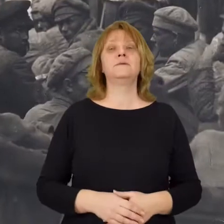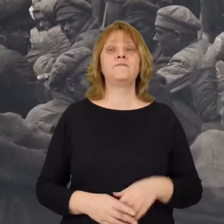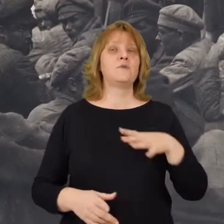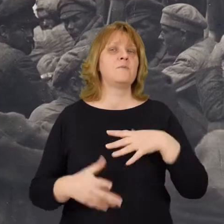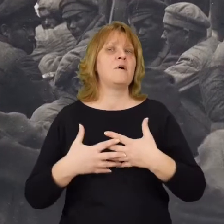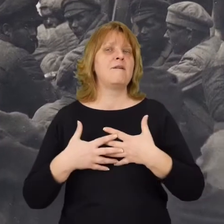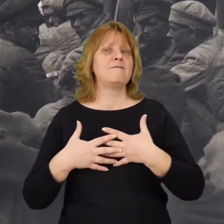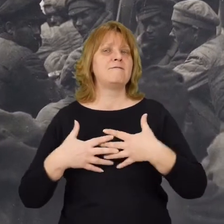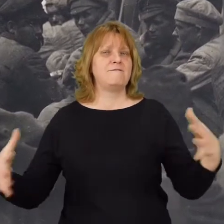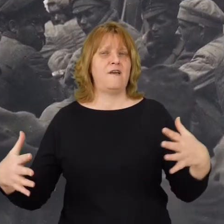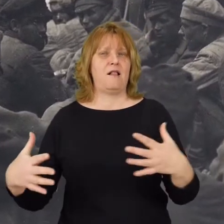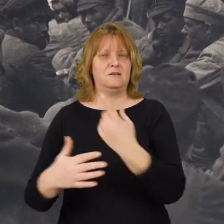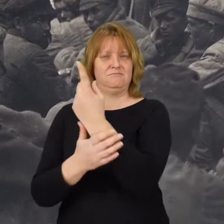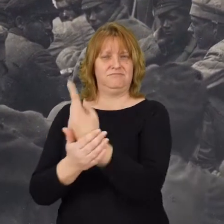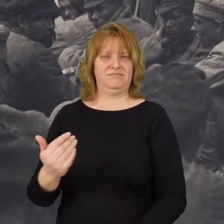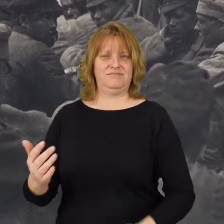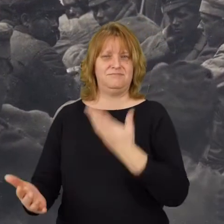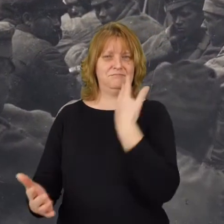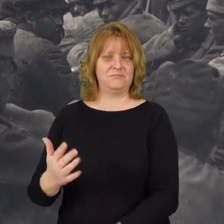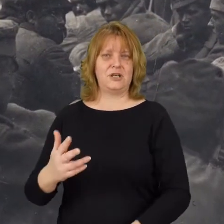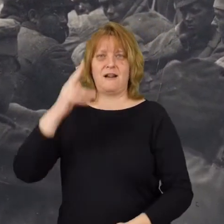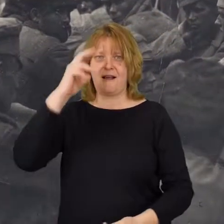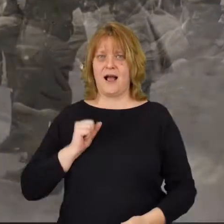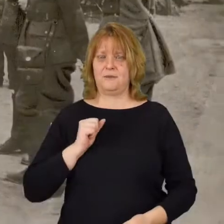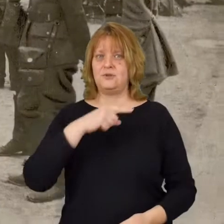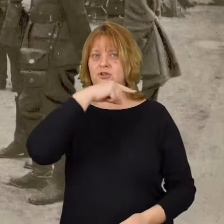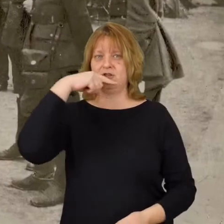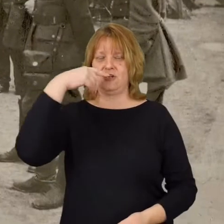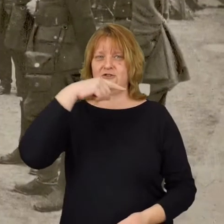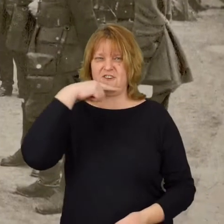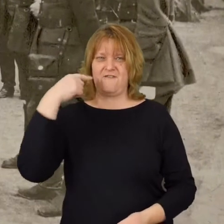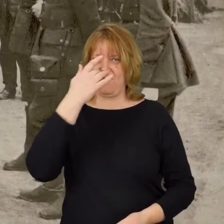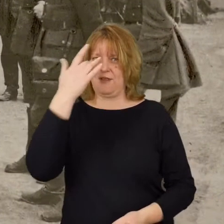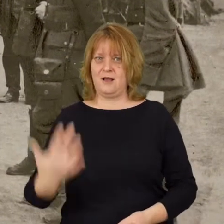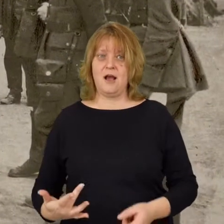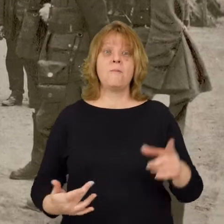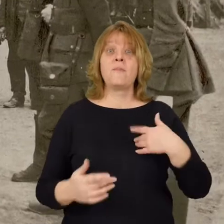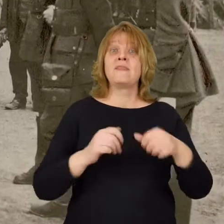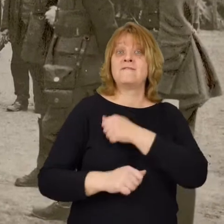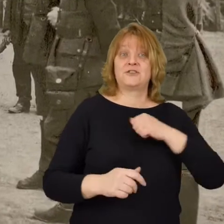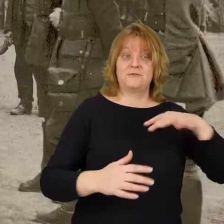To była wielka klęska armii czerwonej. Zdobyliśmy pod Warszawą wiele karabinów maszynowych bolszewickich